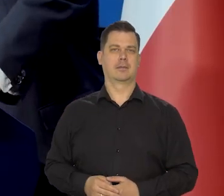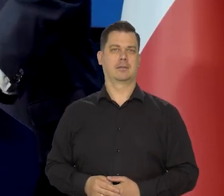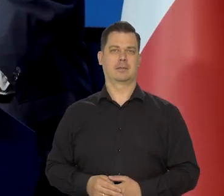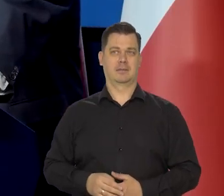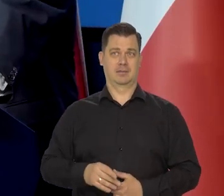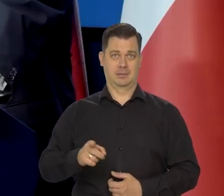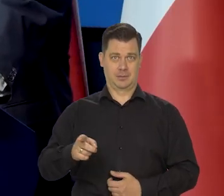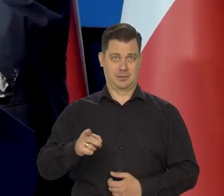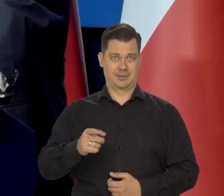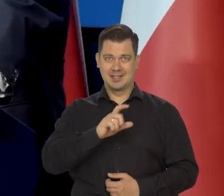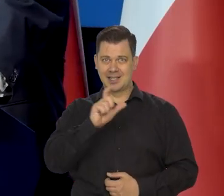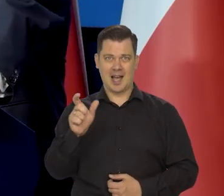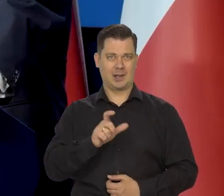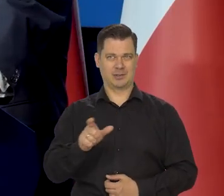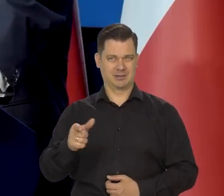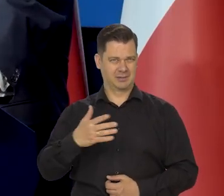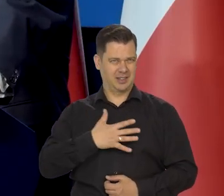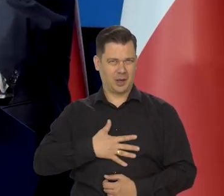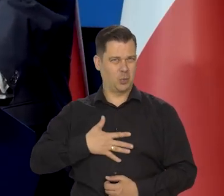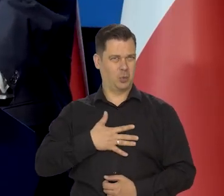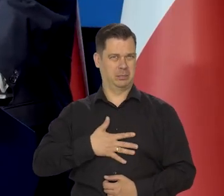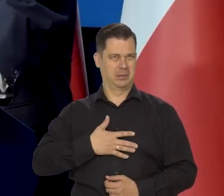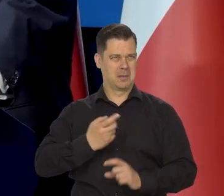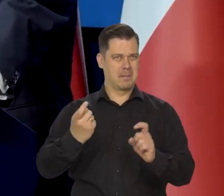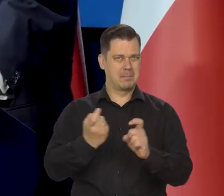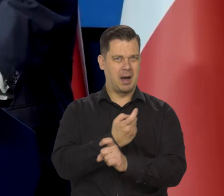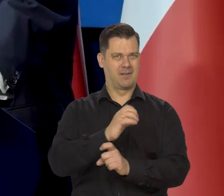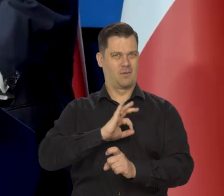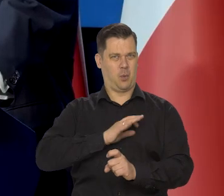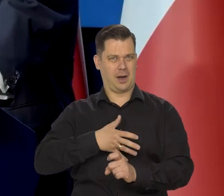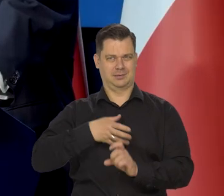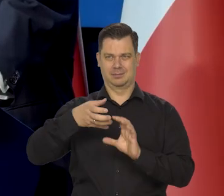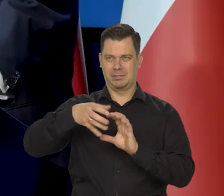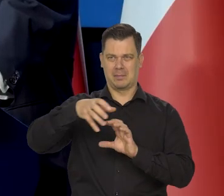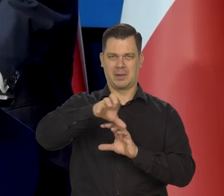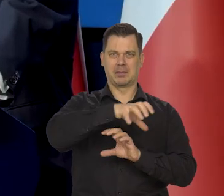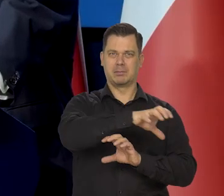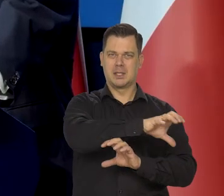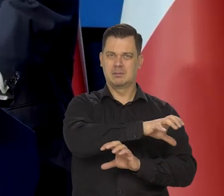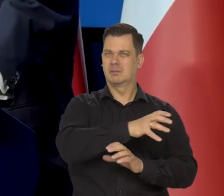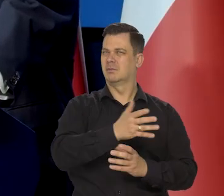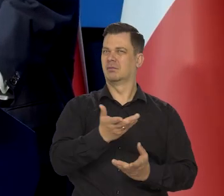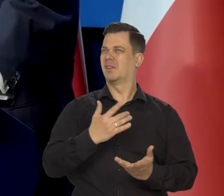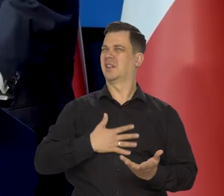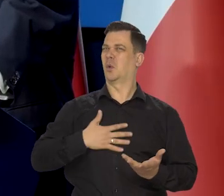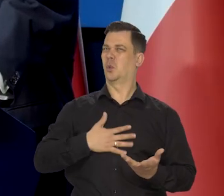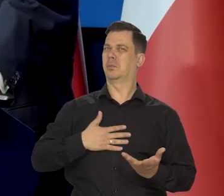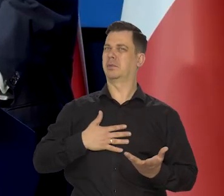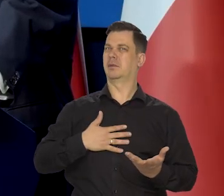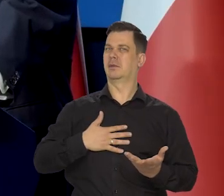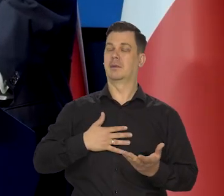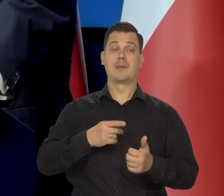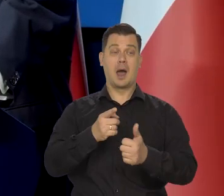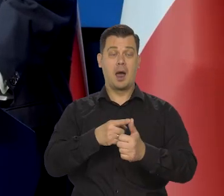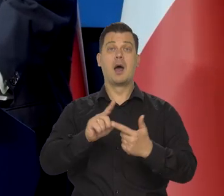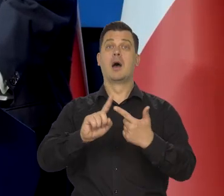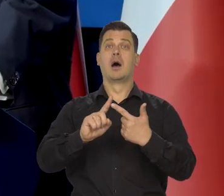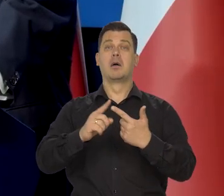Jakaś ciągła niechęć do państw narodowych. To jest po pierwsze, no po drugie bogaci ludzie,